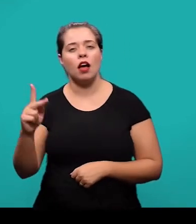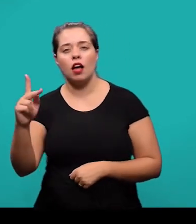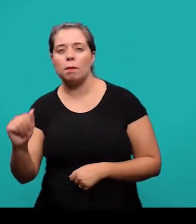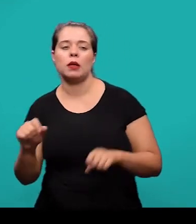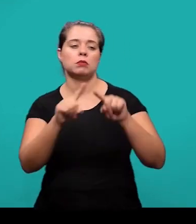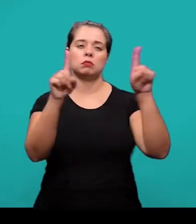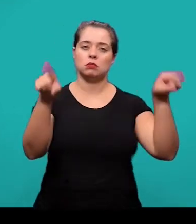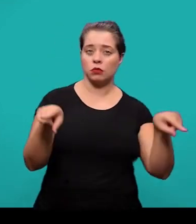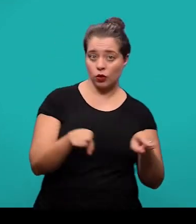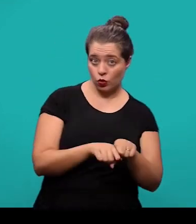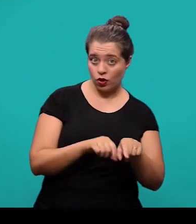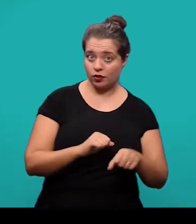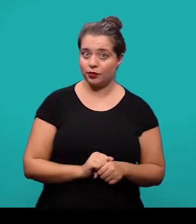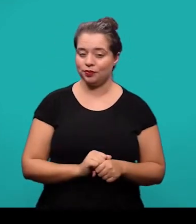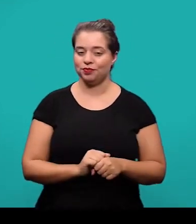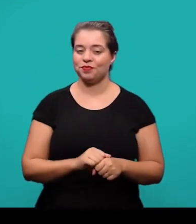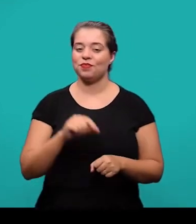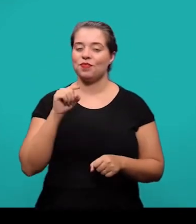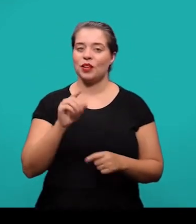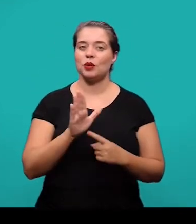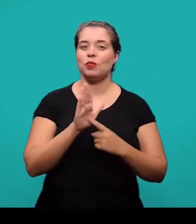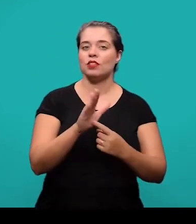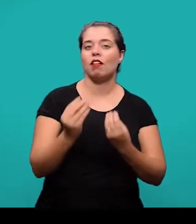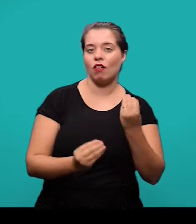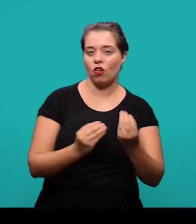a identificação das ilustrações aparece na parte superior delas